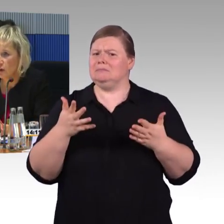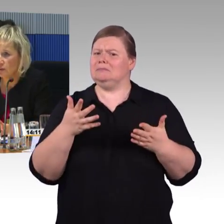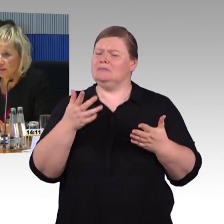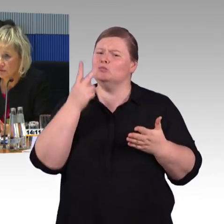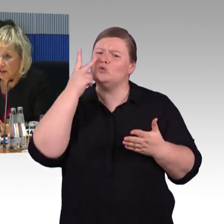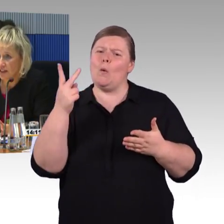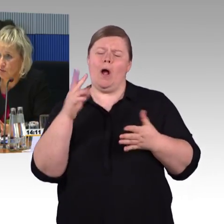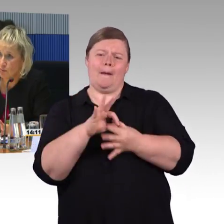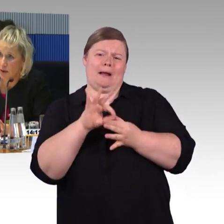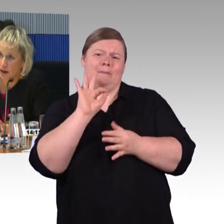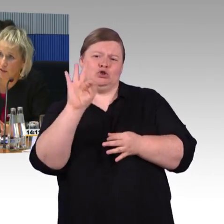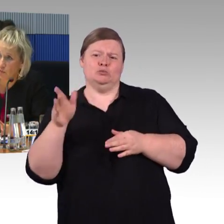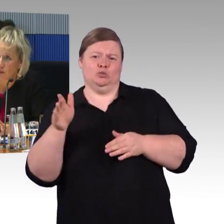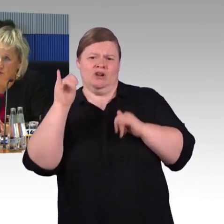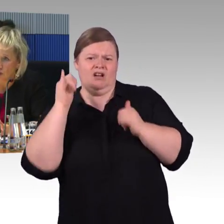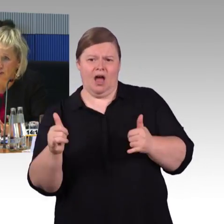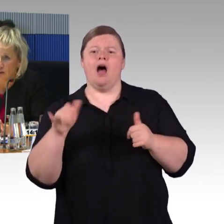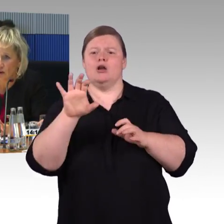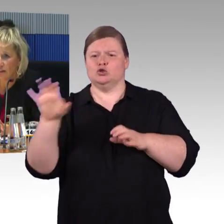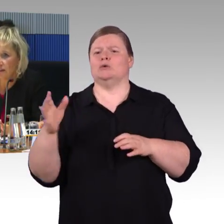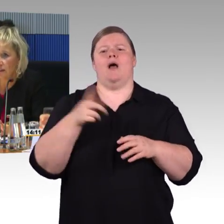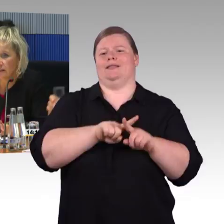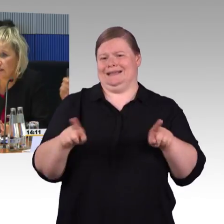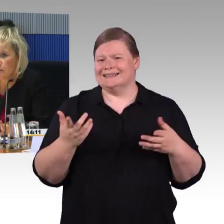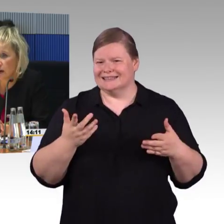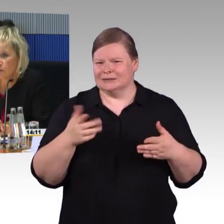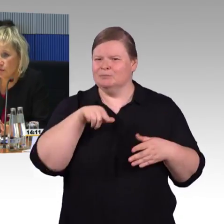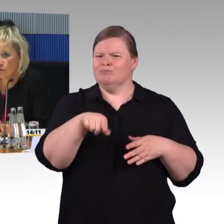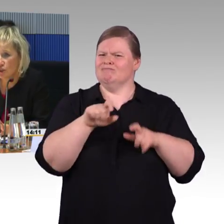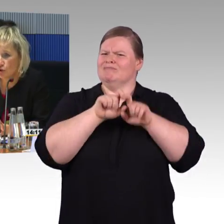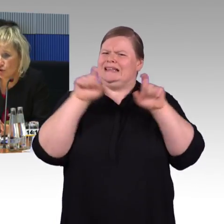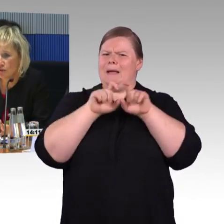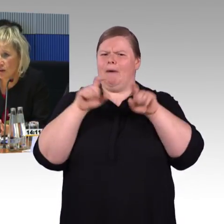Hilfeleistungen beim Ein-, Um- und Ausstieg organisiert, in den Bahnhöfen unterstützt,